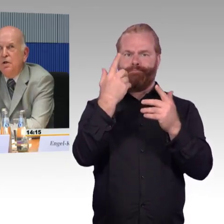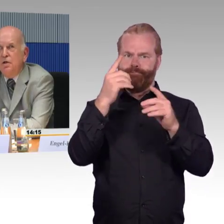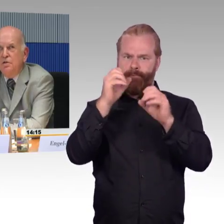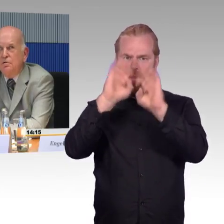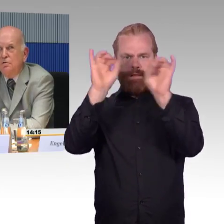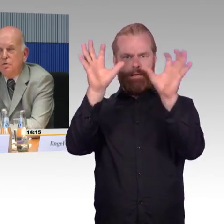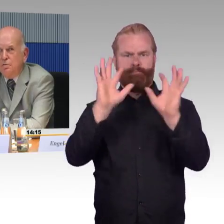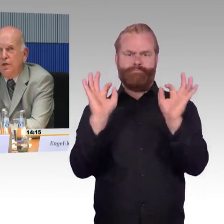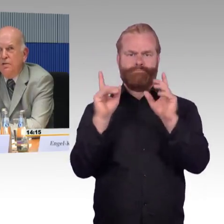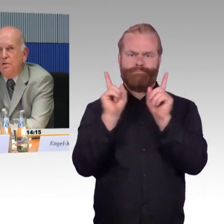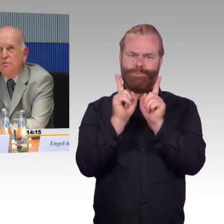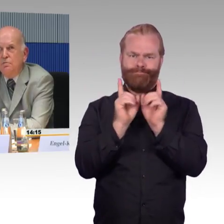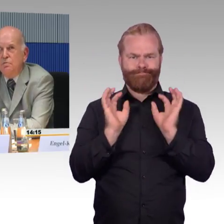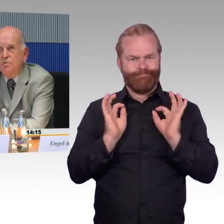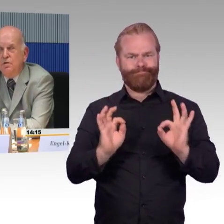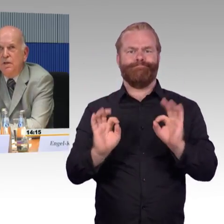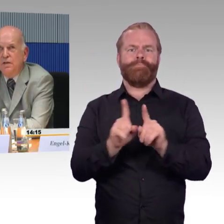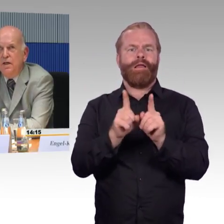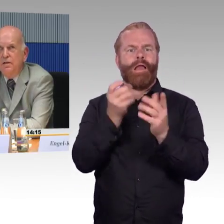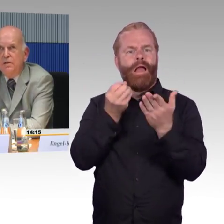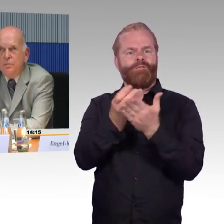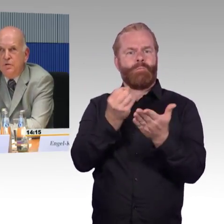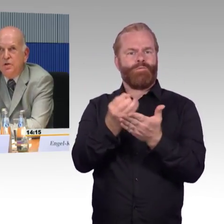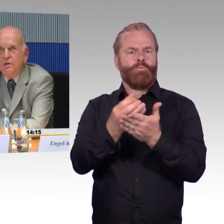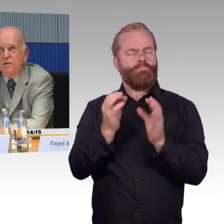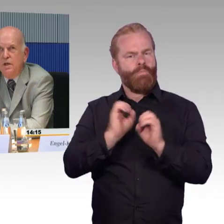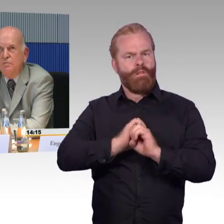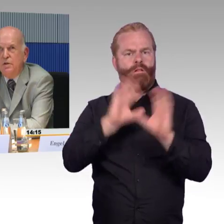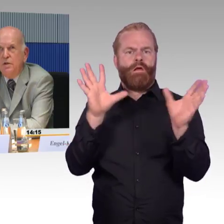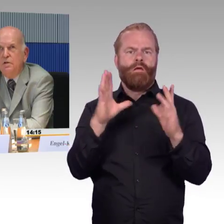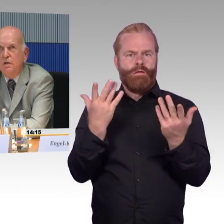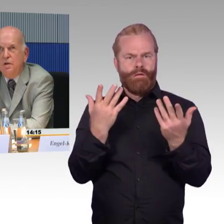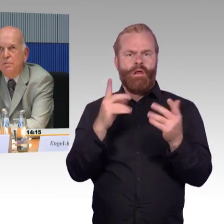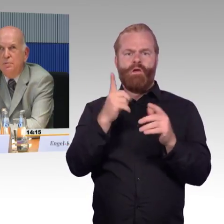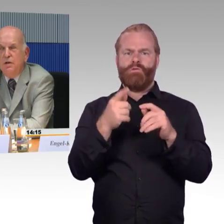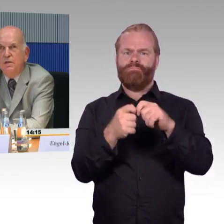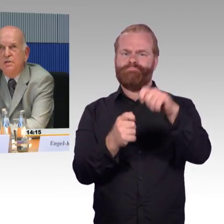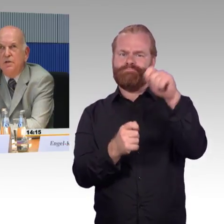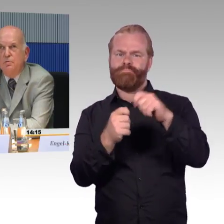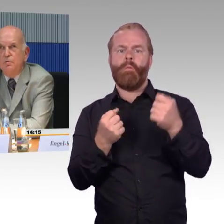Das sollte aus meiner Sicht ähnlich selbstverständlich sein wie die Lebensmittelkennzeichnung.